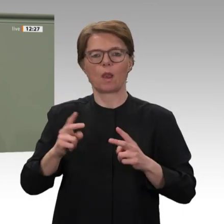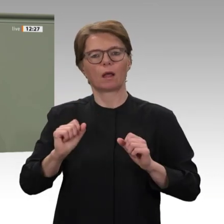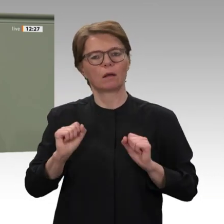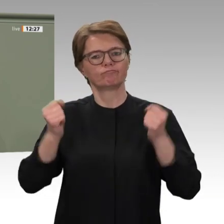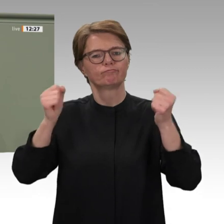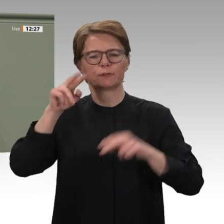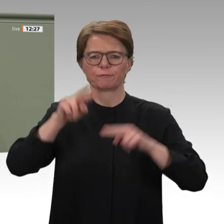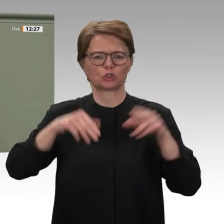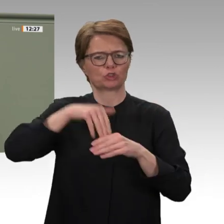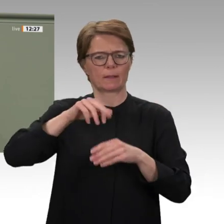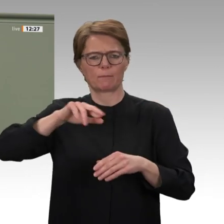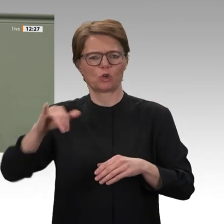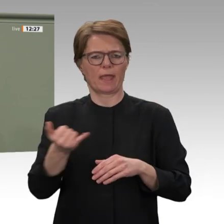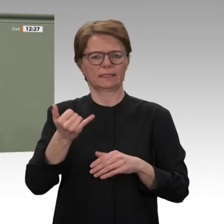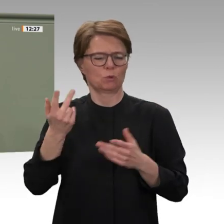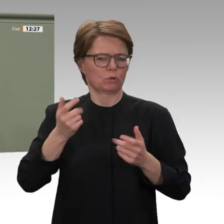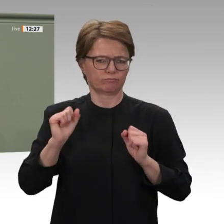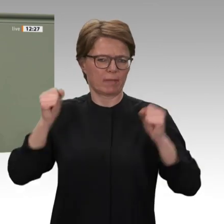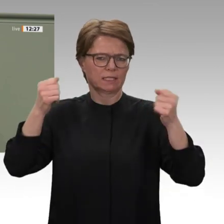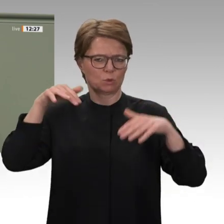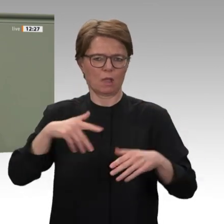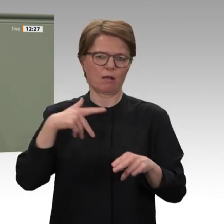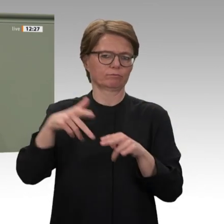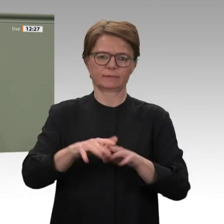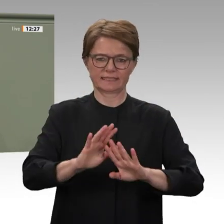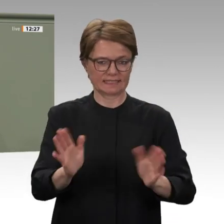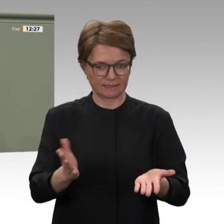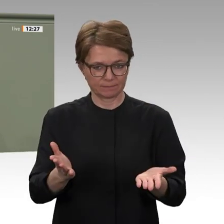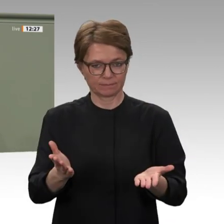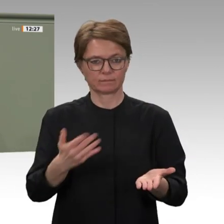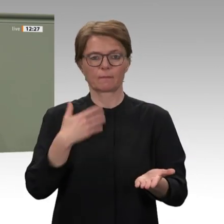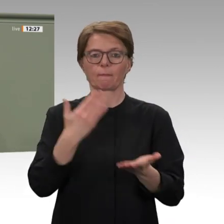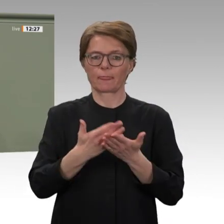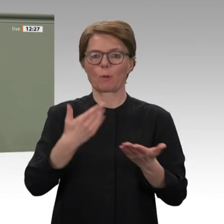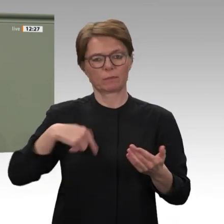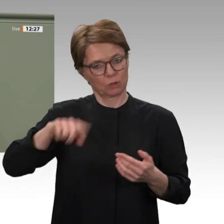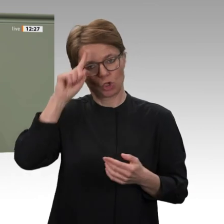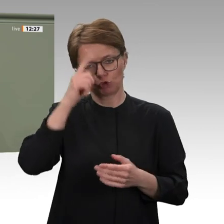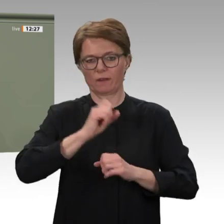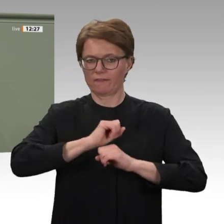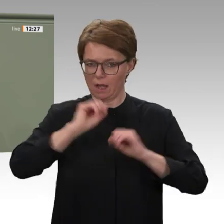Transformationsprozess im Sudan unterstützen. Dazu soll die bilaterale politische, wirtschaftliche